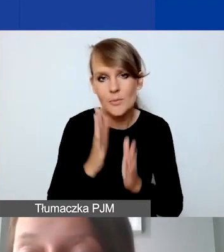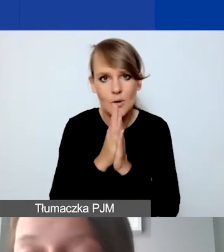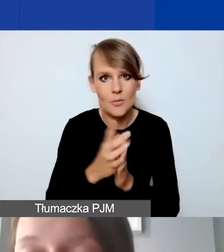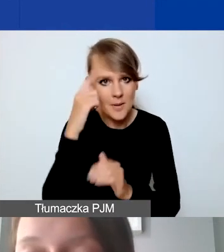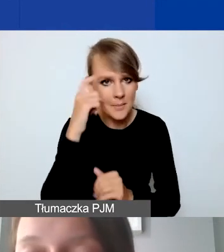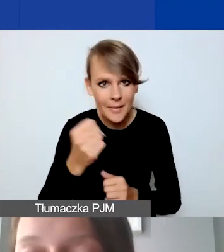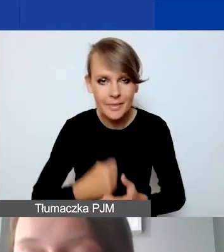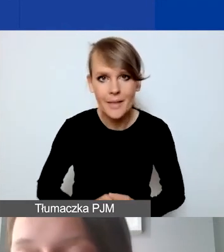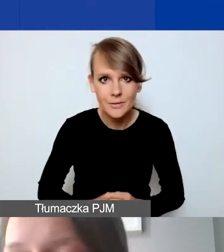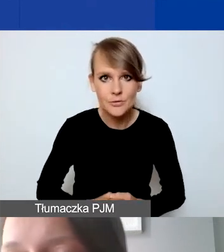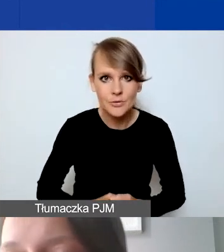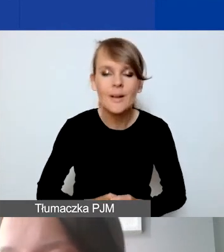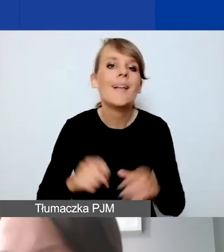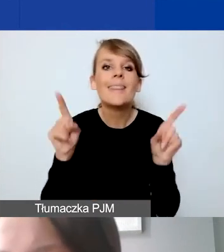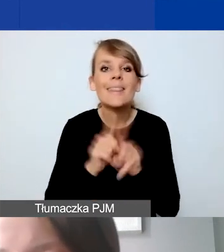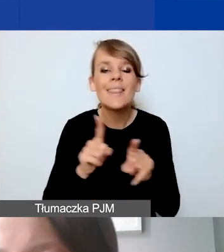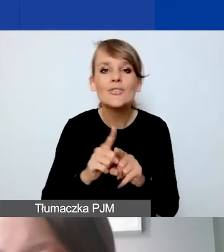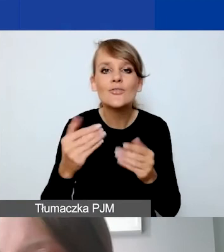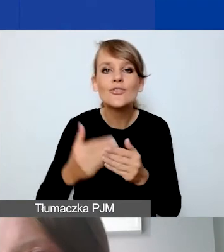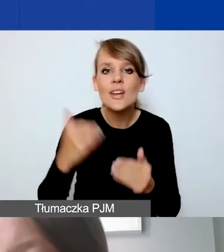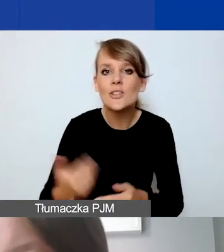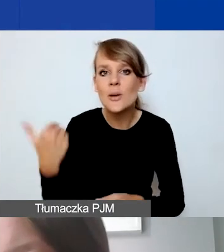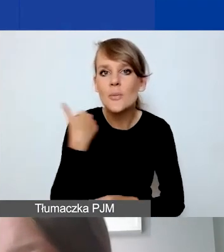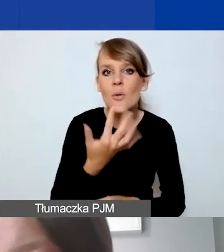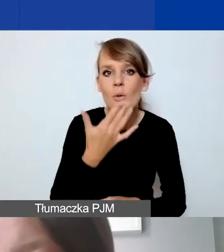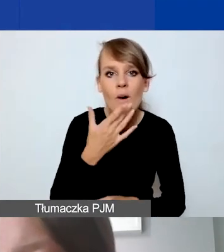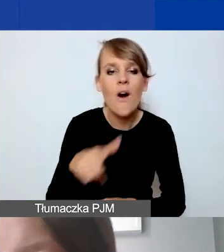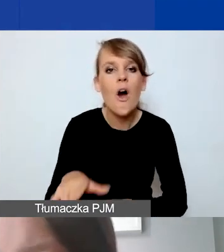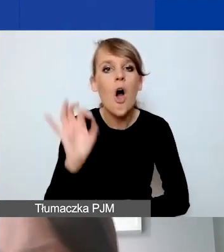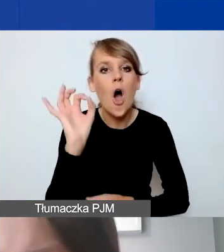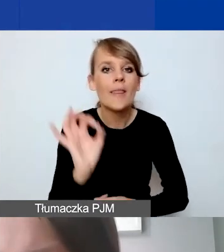Tak jak wspominałam wcześniej, odsetki są niekwalifikowanym kosztem.